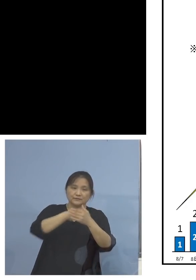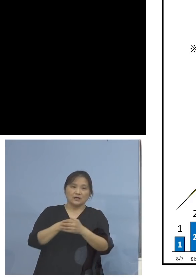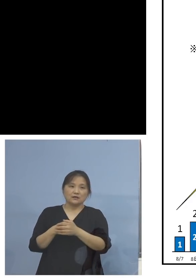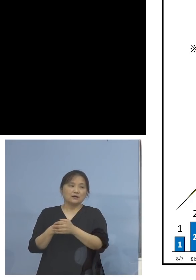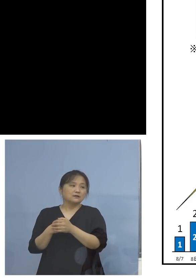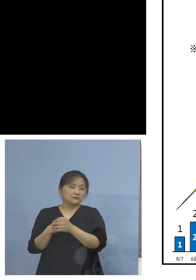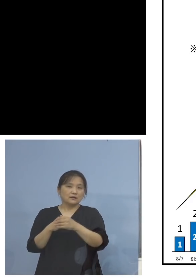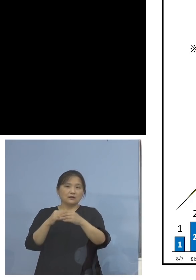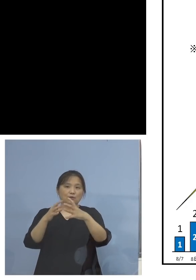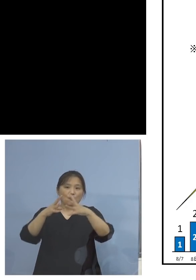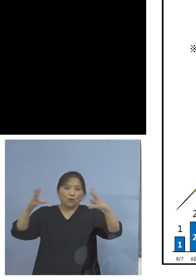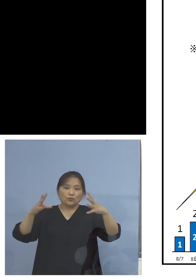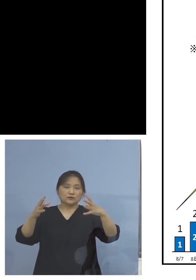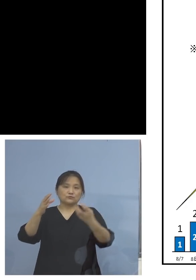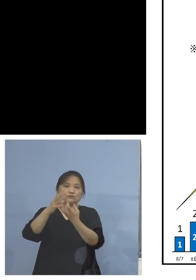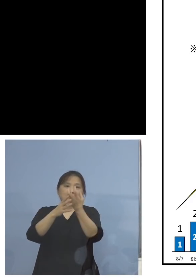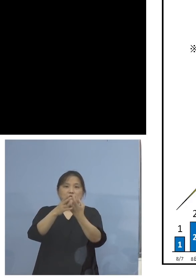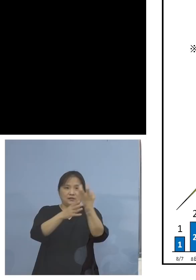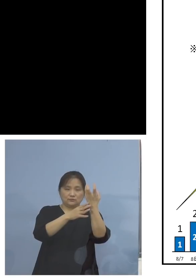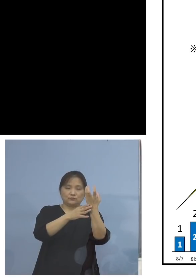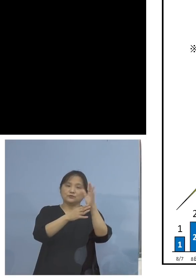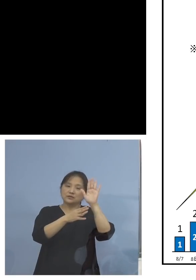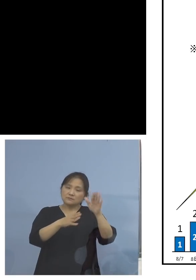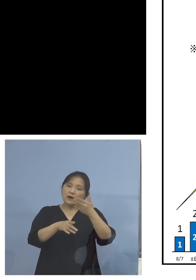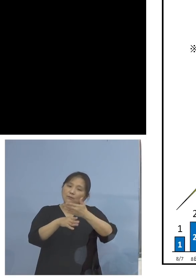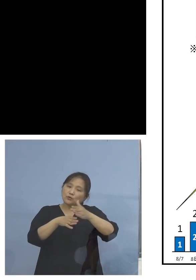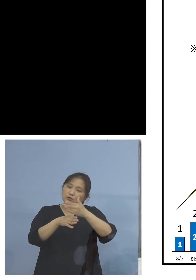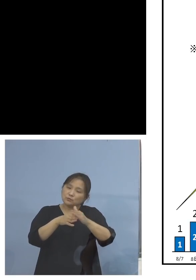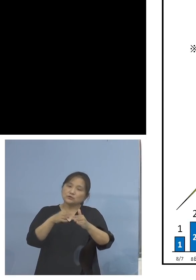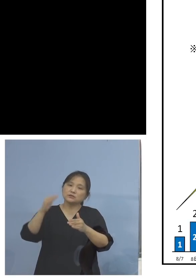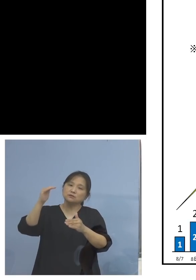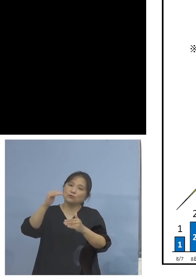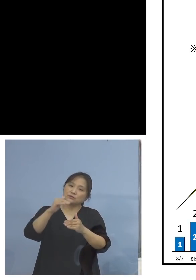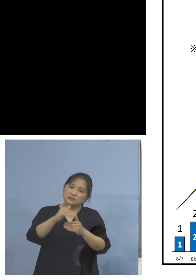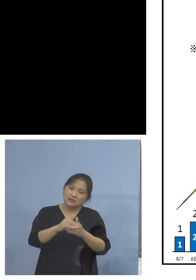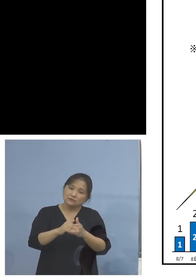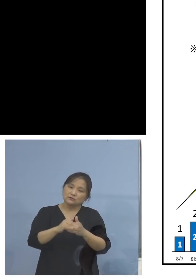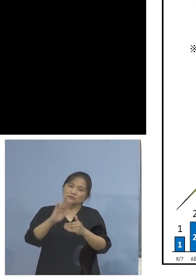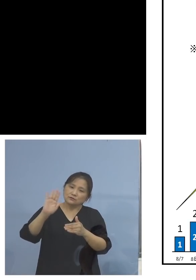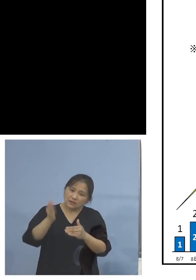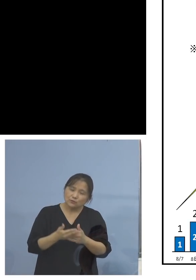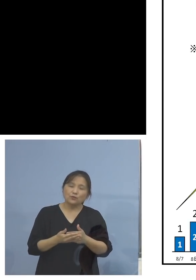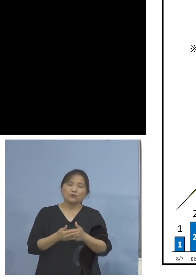ということですが、少し落ちてきては いるがと、「が」がどうしてもつく